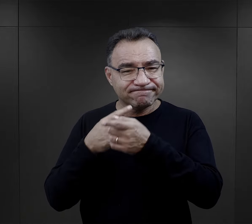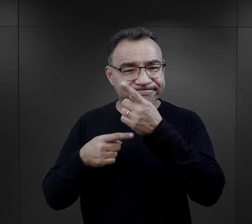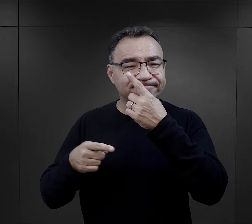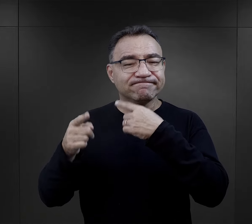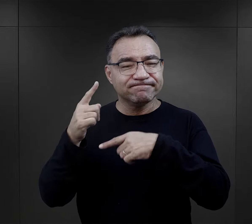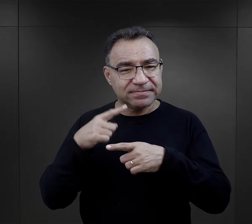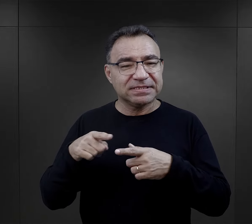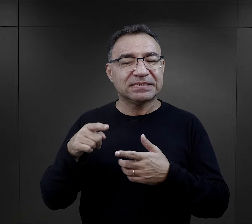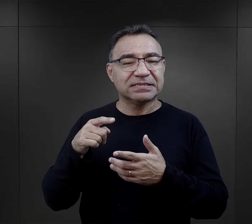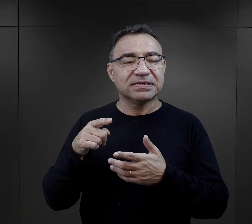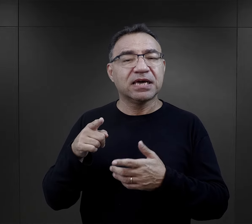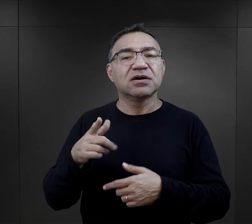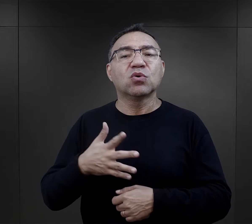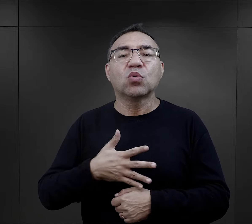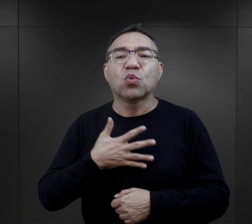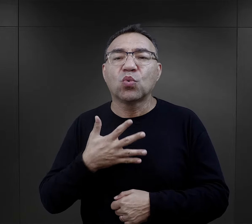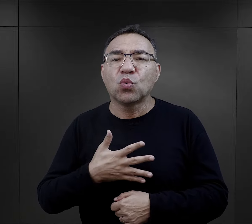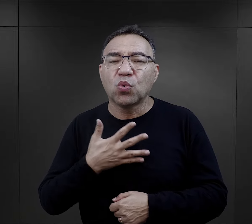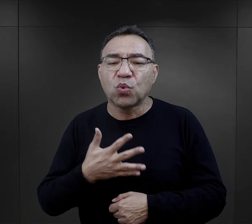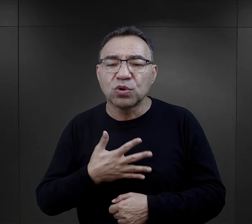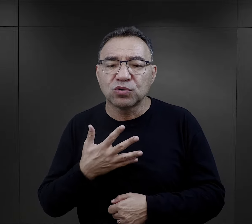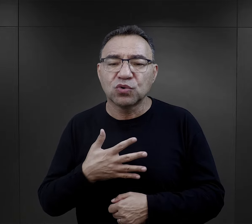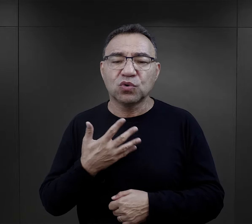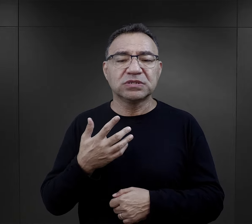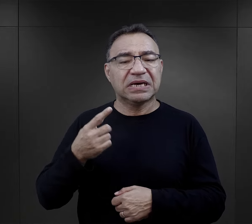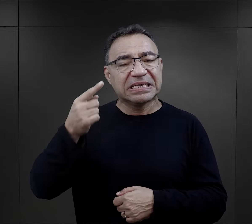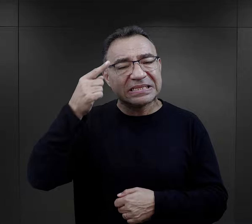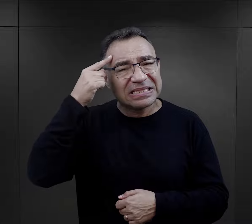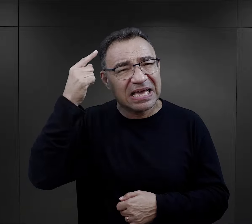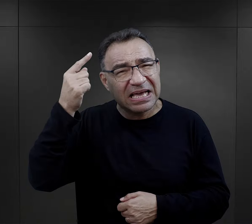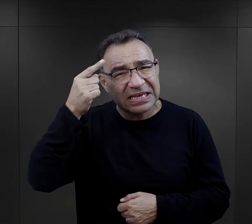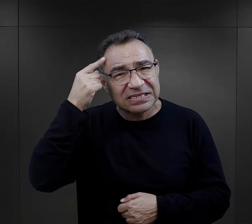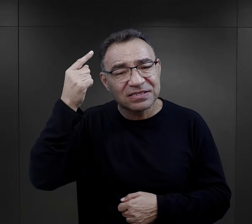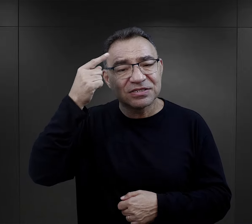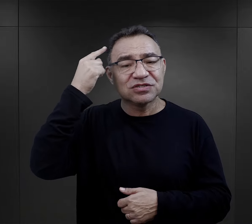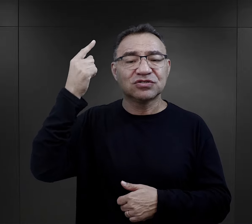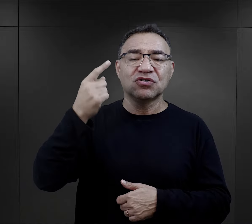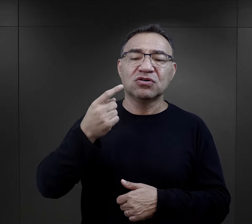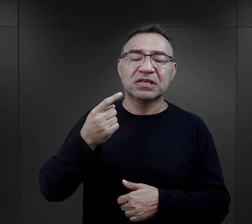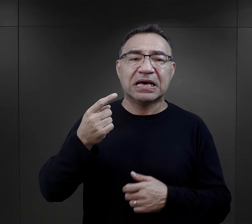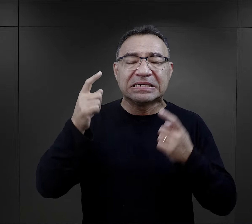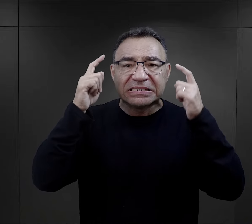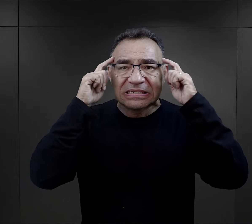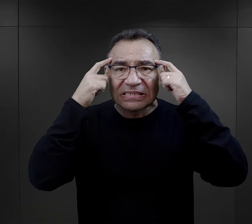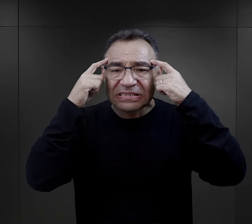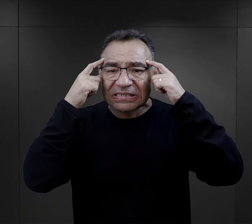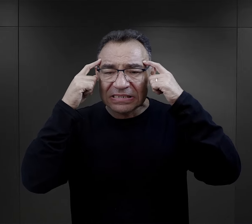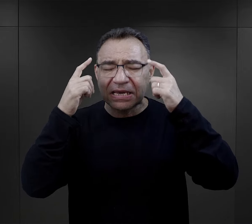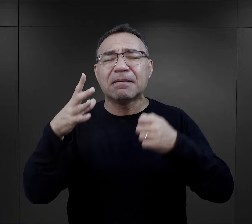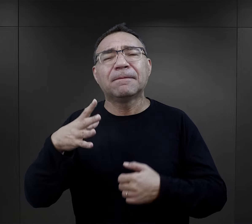takie mechanizmy, takie uczucia i tęsknoty, i troska również były,